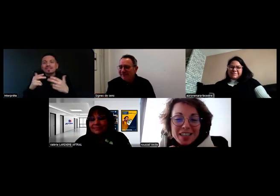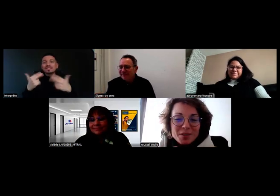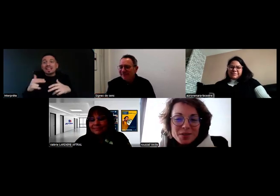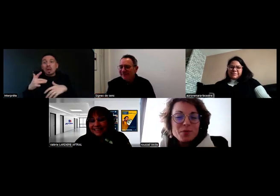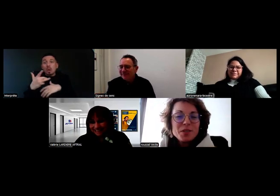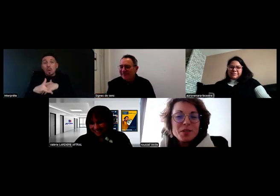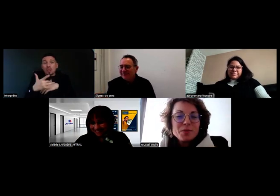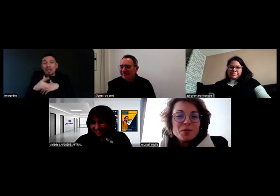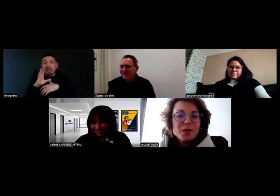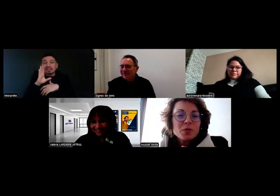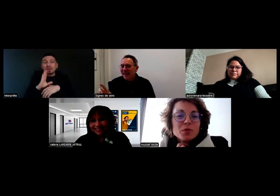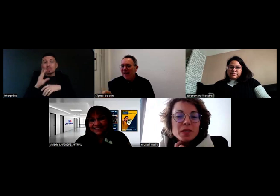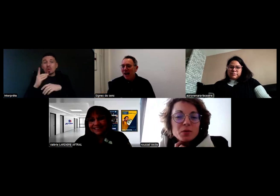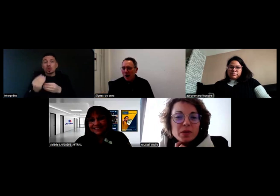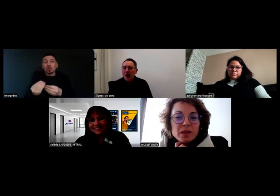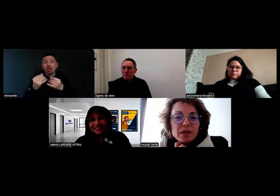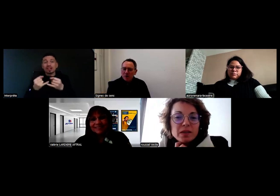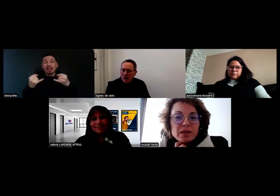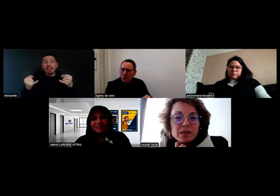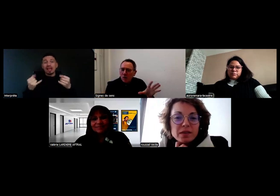Est-ce que c'est possible de nous la transmettre ou pas ? Absolument.